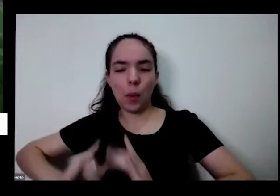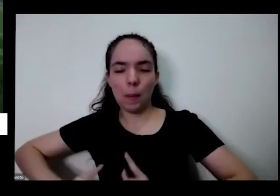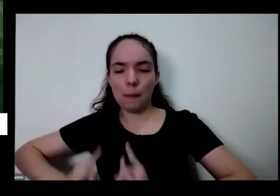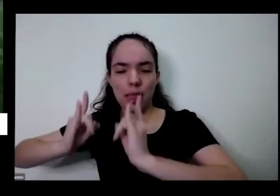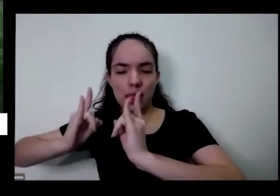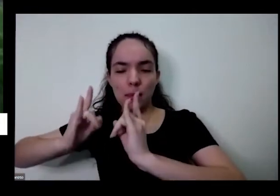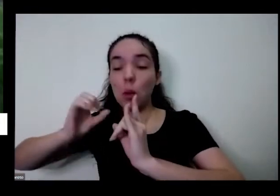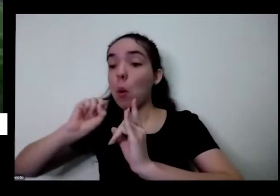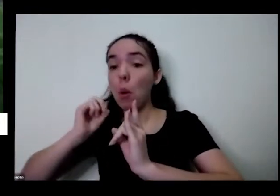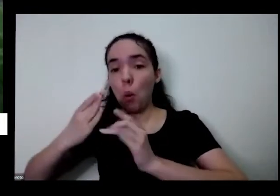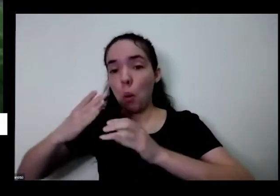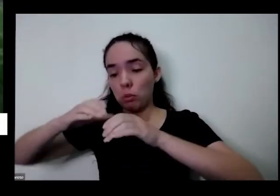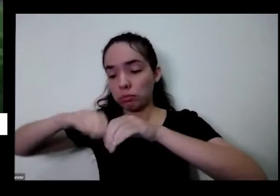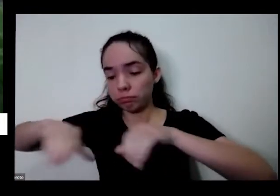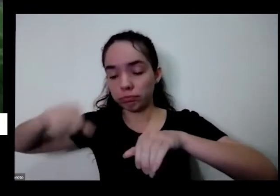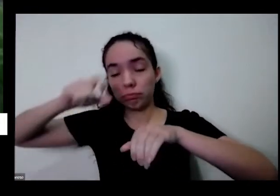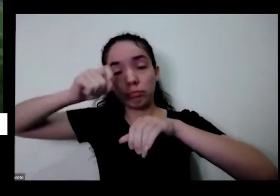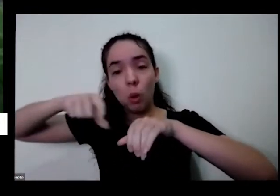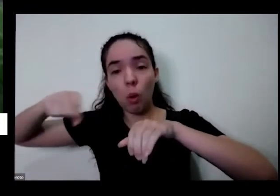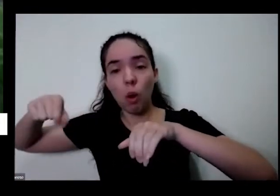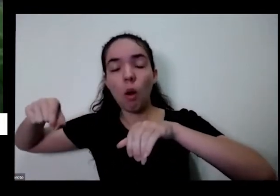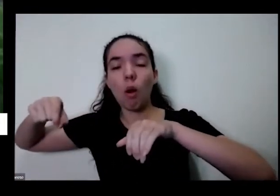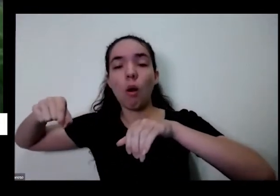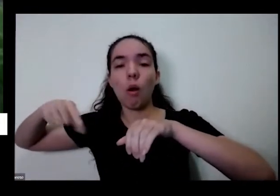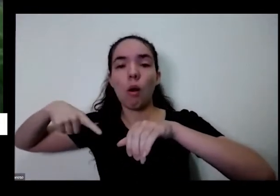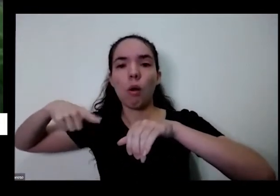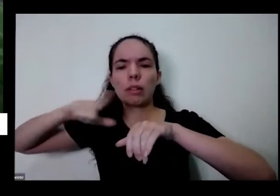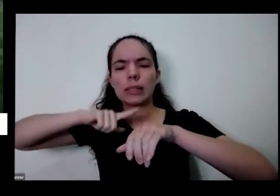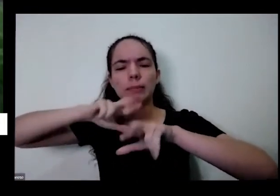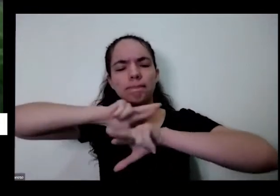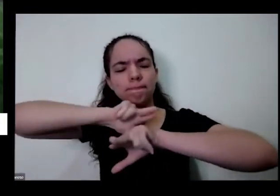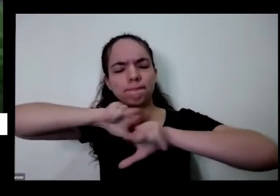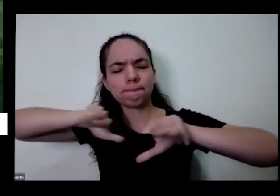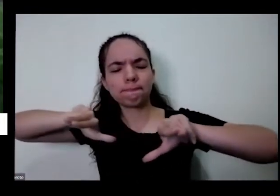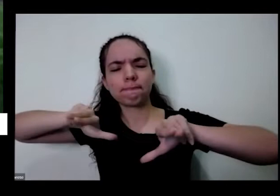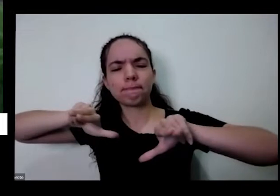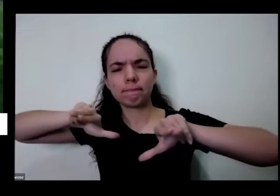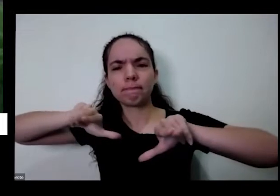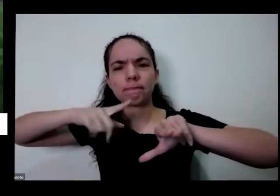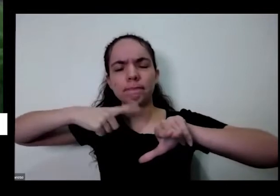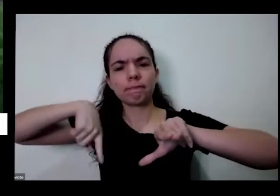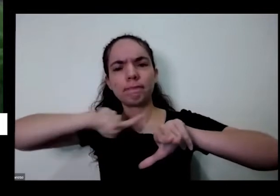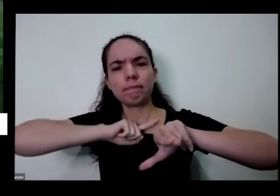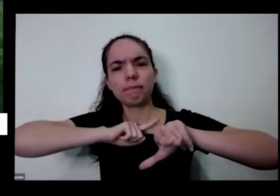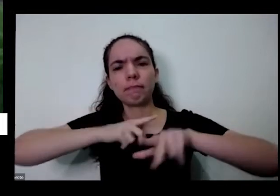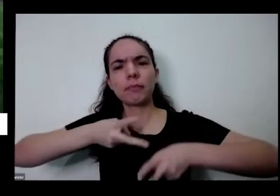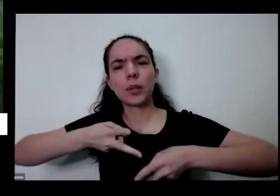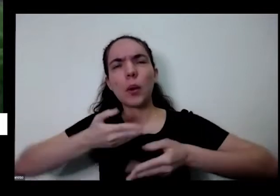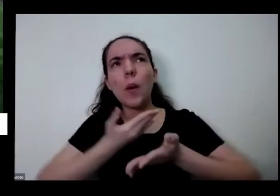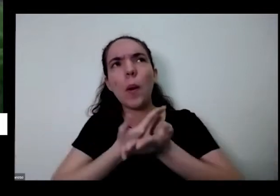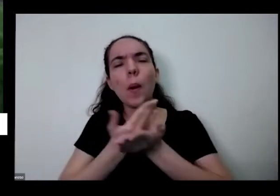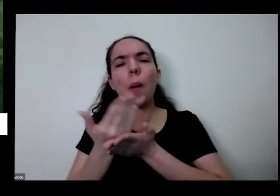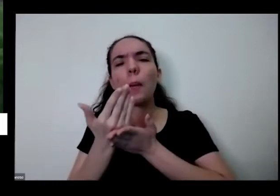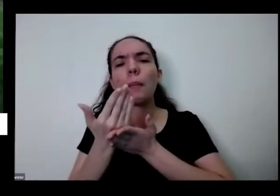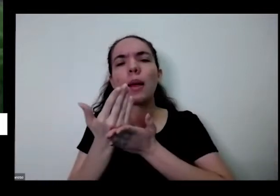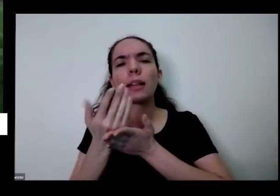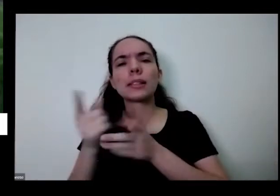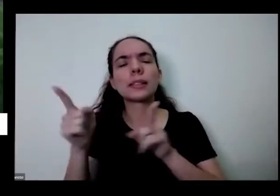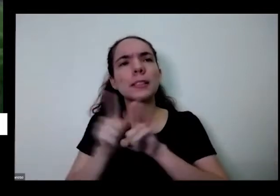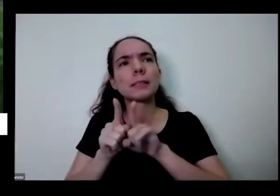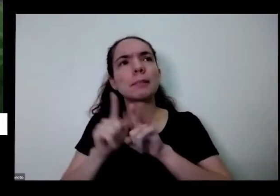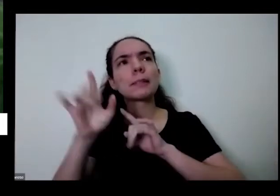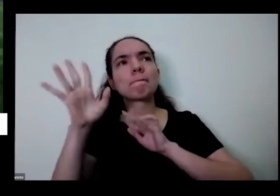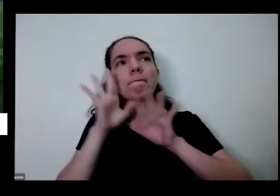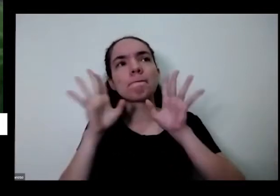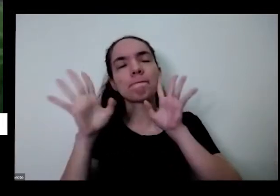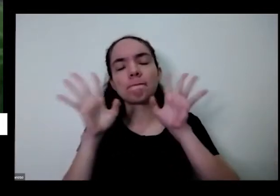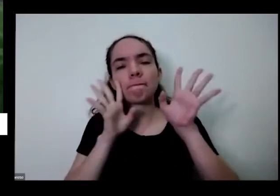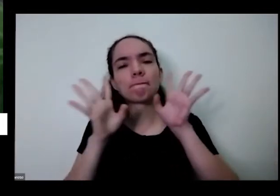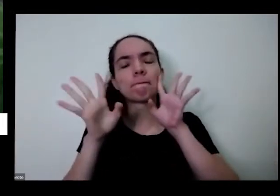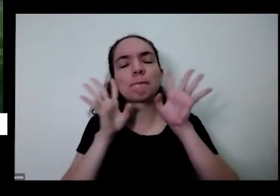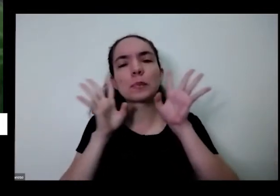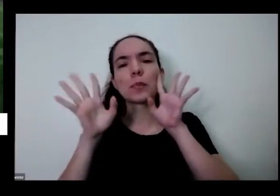hortinha lá no quintal o toda essa diversidade é a gente começa também a fazer essa reflexão e no